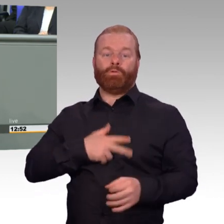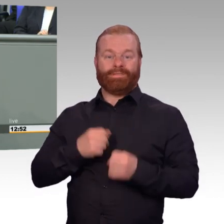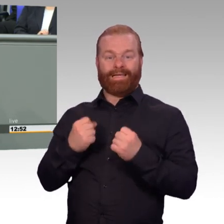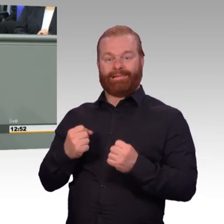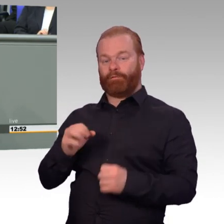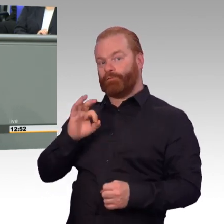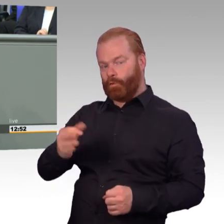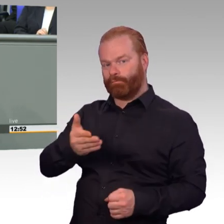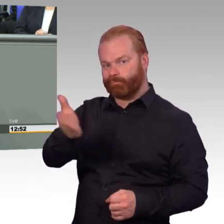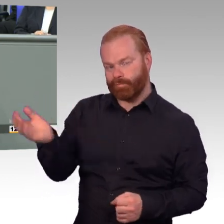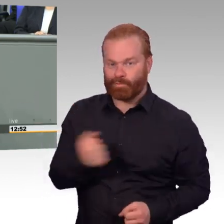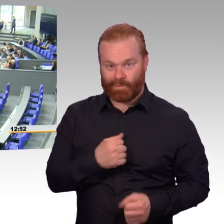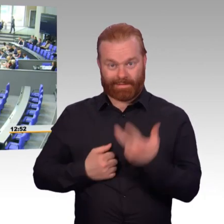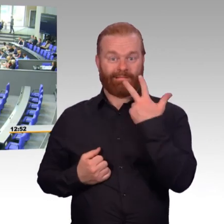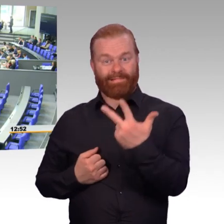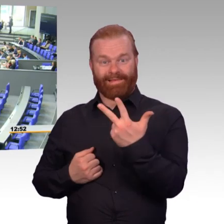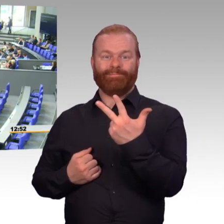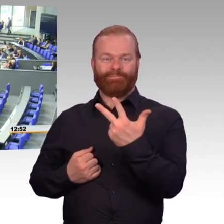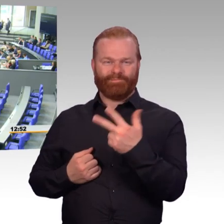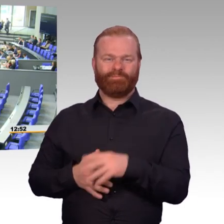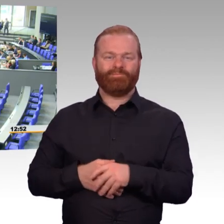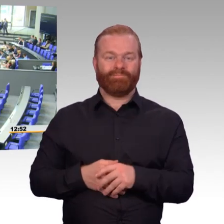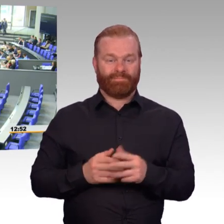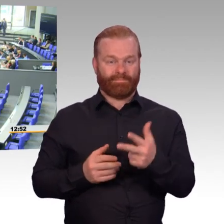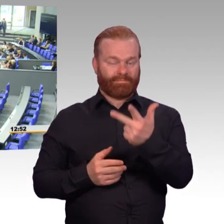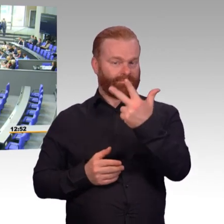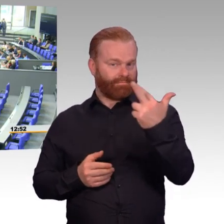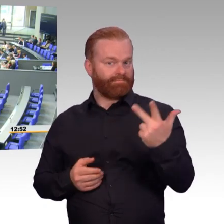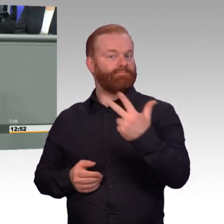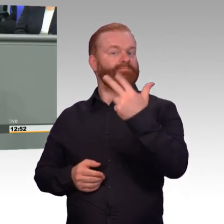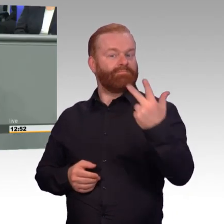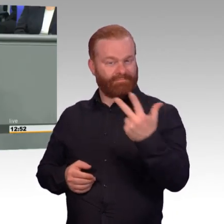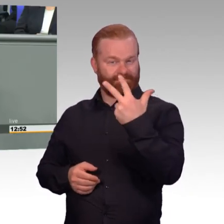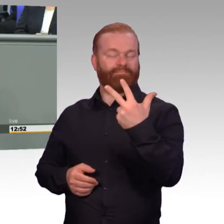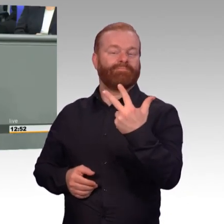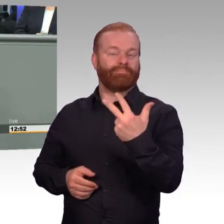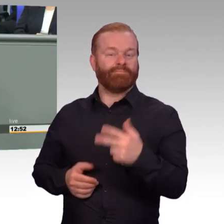(Beifall) Ob zivil oder in Uniform, seit Beginn der 90er Jahre